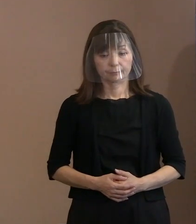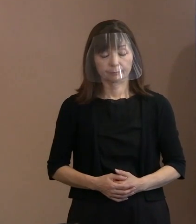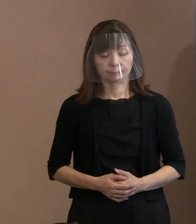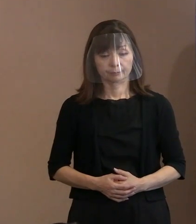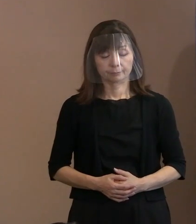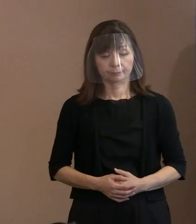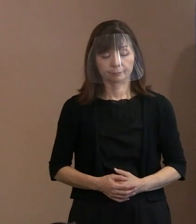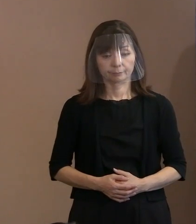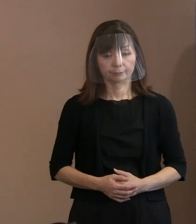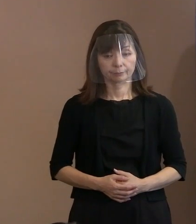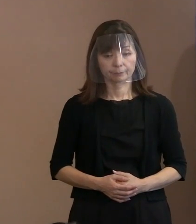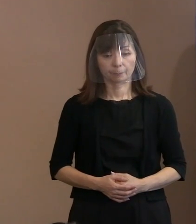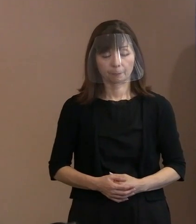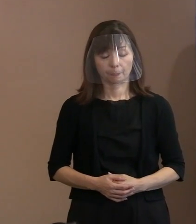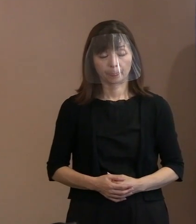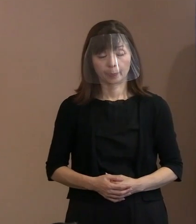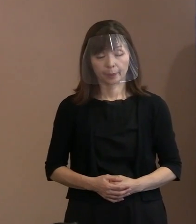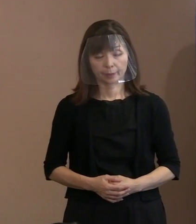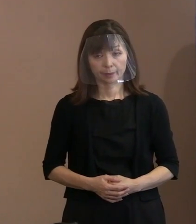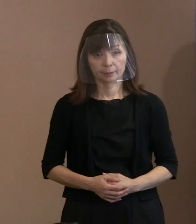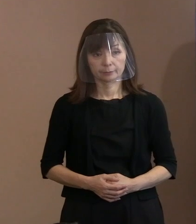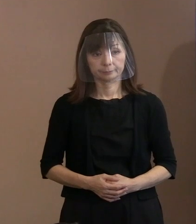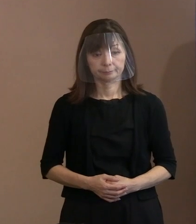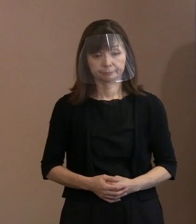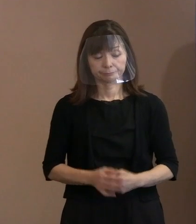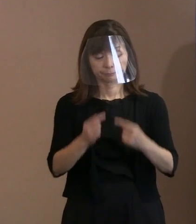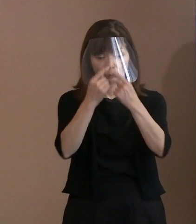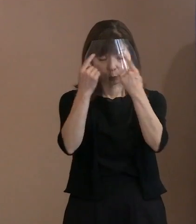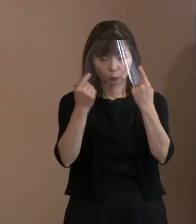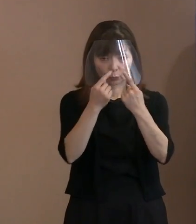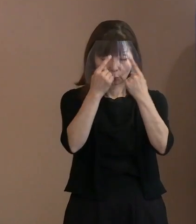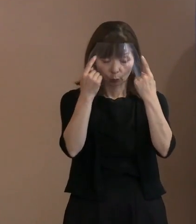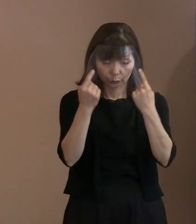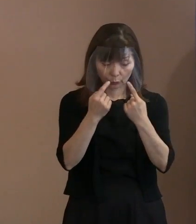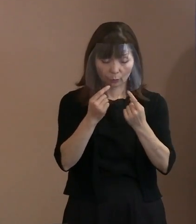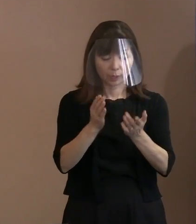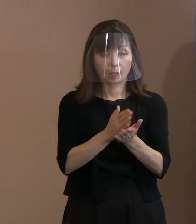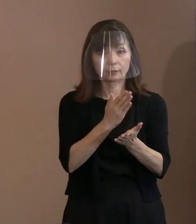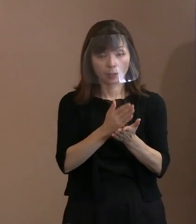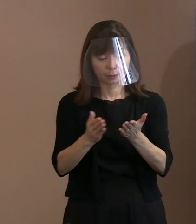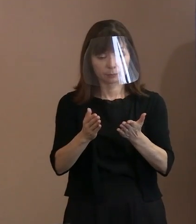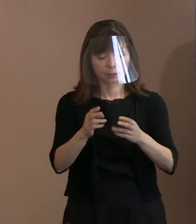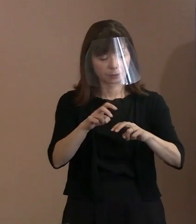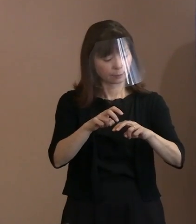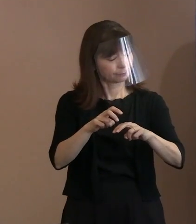それぞれ辞退なりして参加される方で